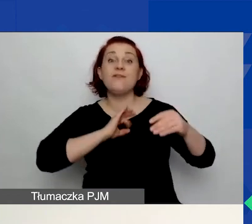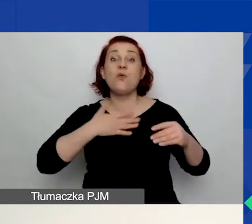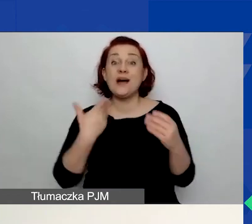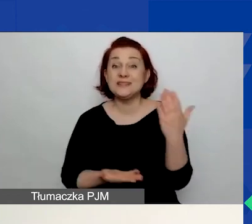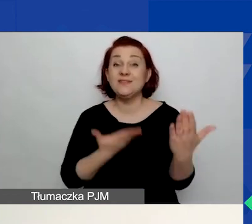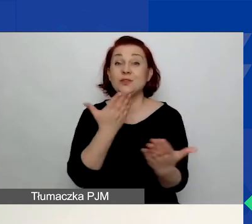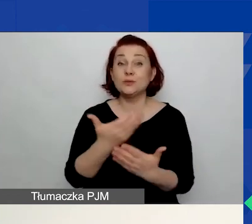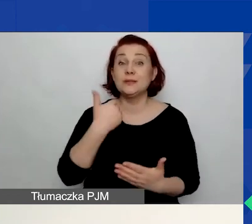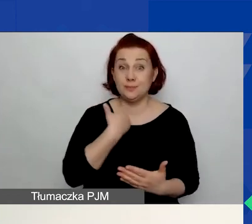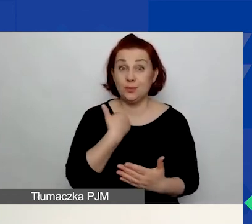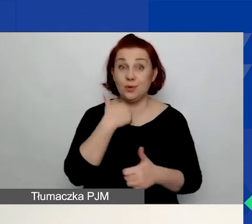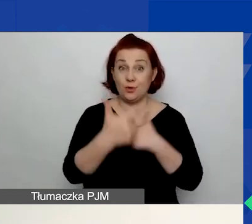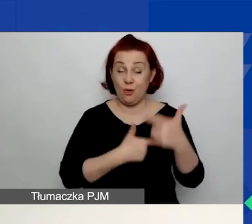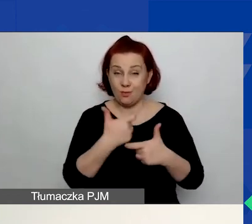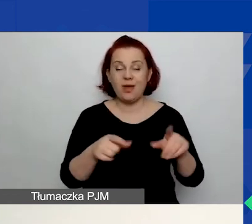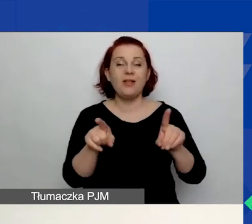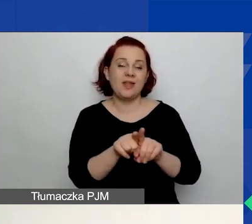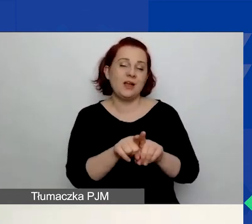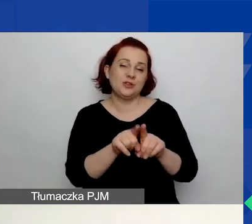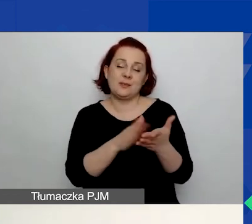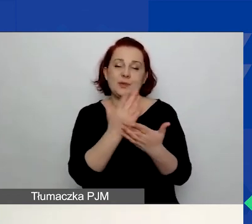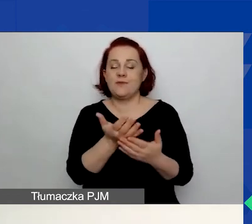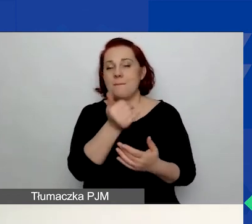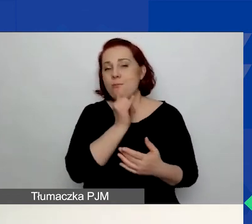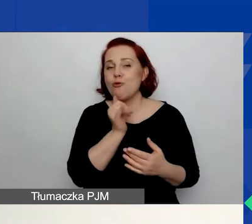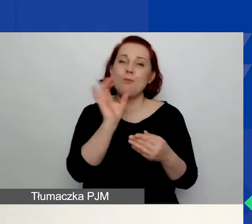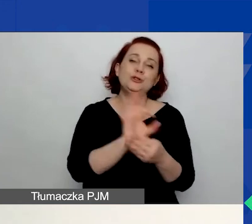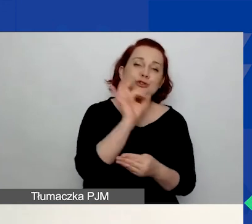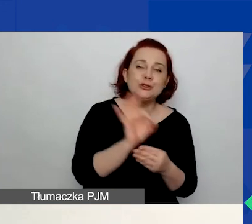lub założonych w formie szkicu w tych poprzednich konkursach.